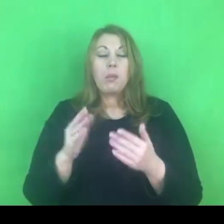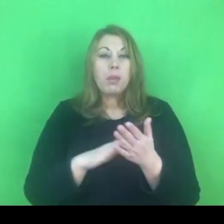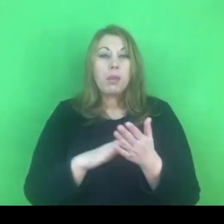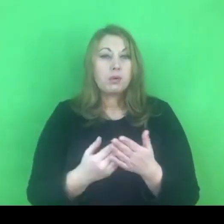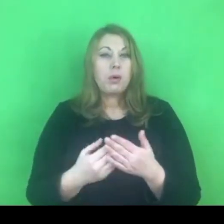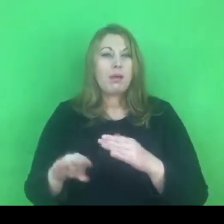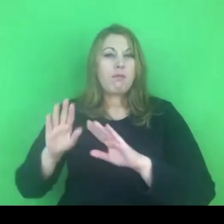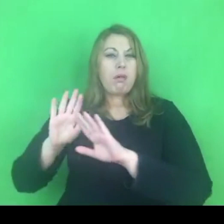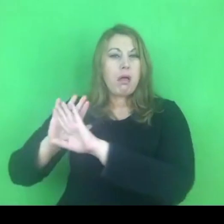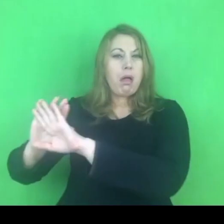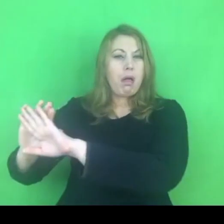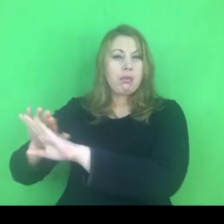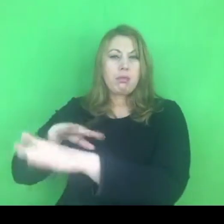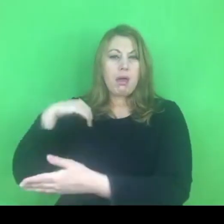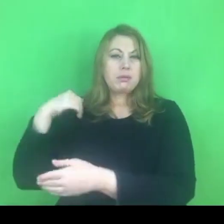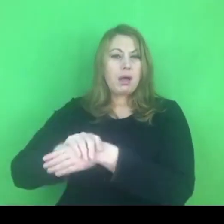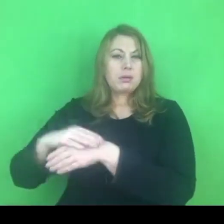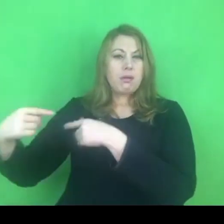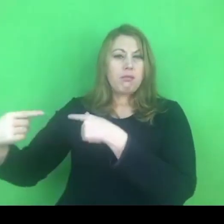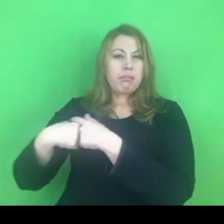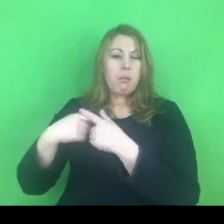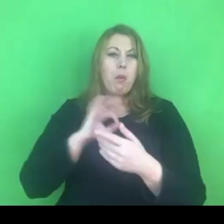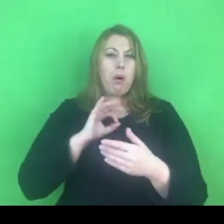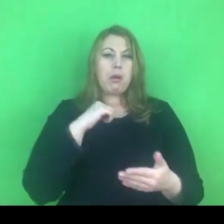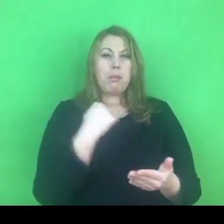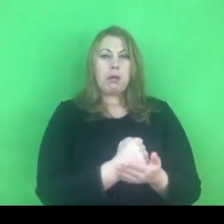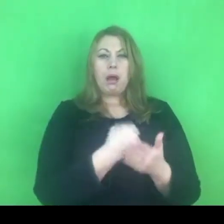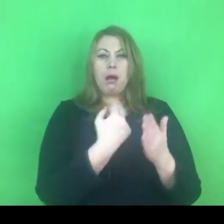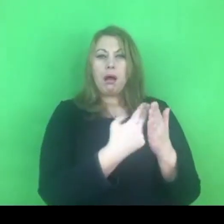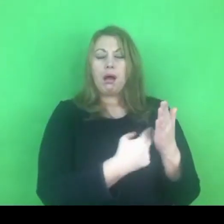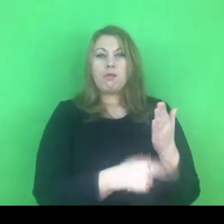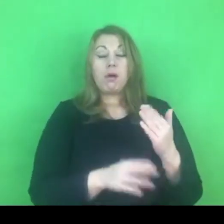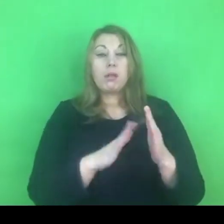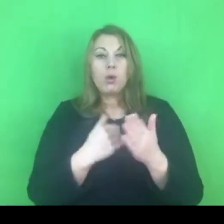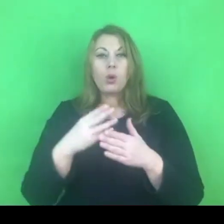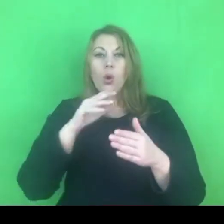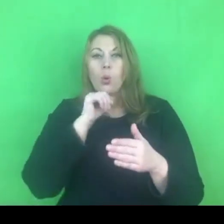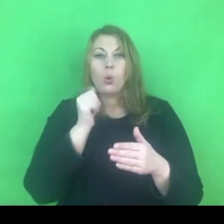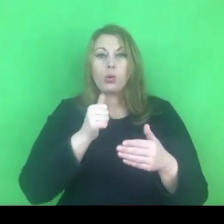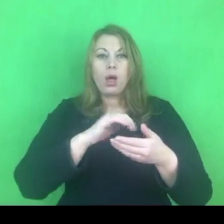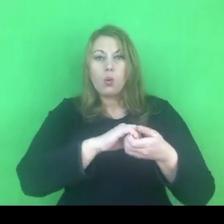czy inne kraje. Nasze prawo jest w porządku i nie potrzebujemy nic w tej kwestii zmienić.